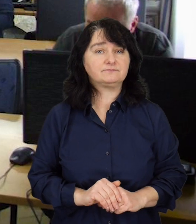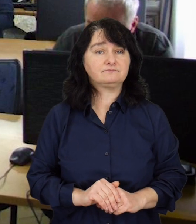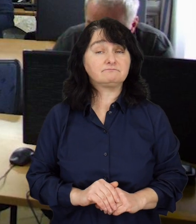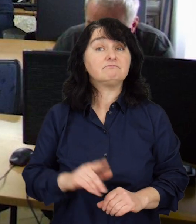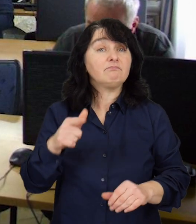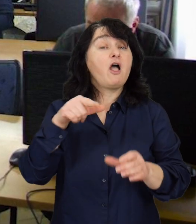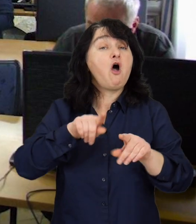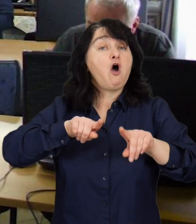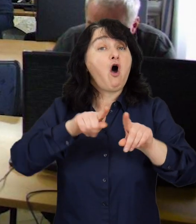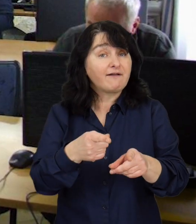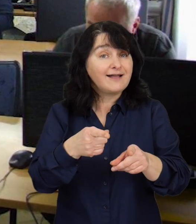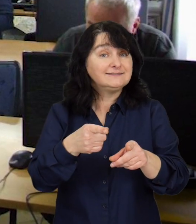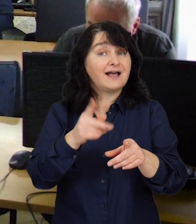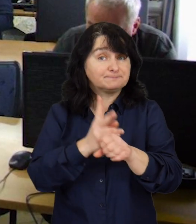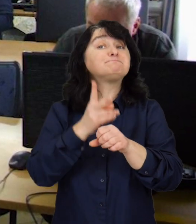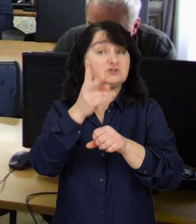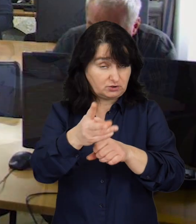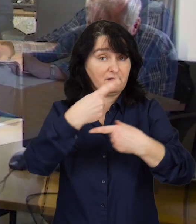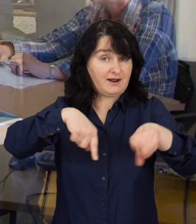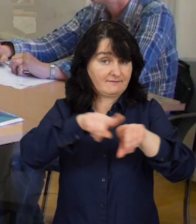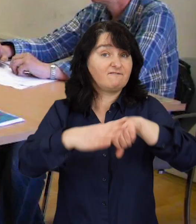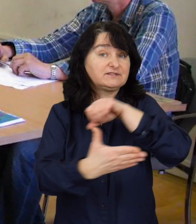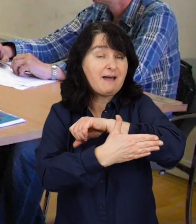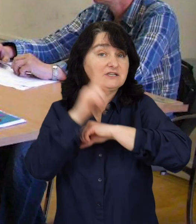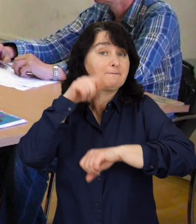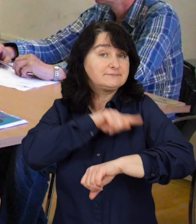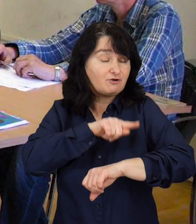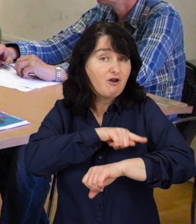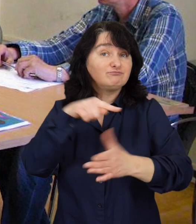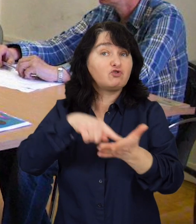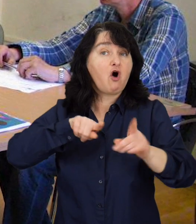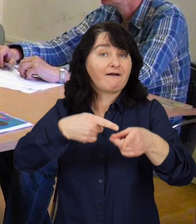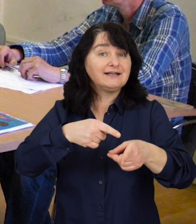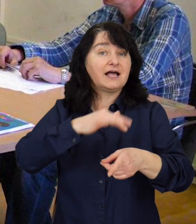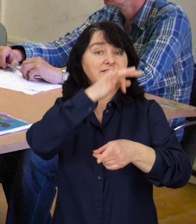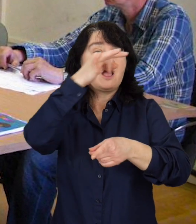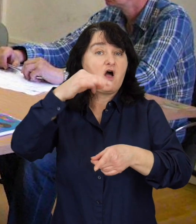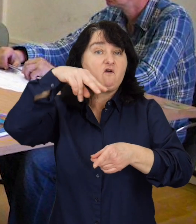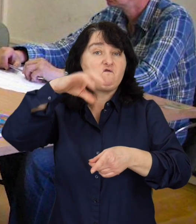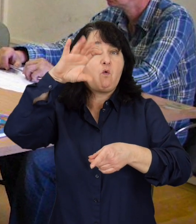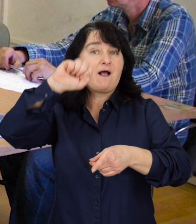Jedną z organizacji, która przystąpiła do realizacji wsparcia psychologicznego jest fundacja Fuga Mundi.